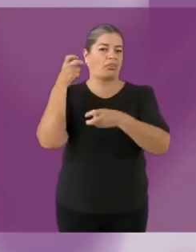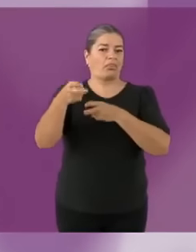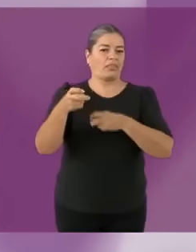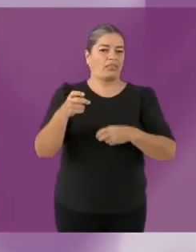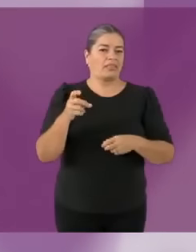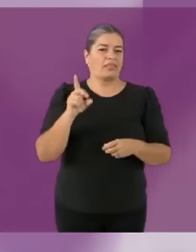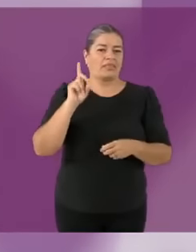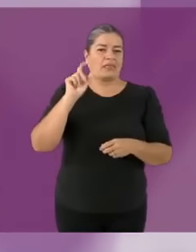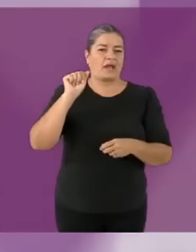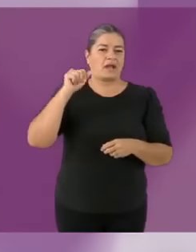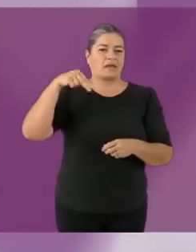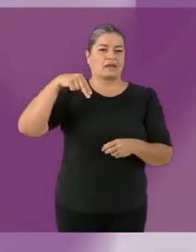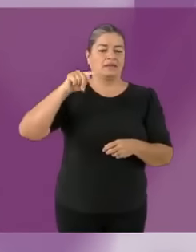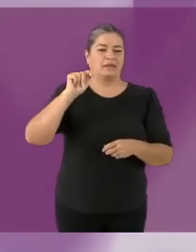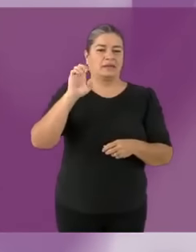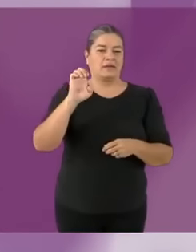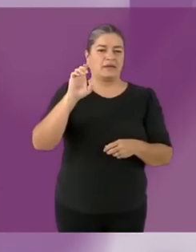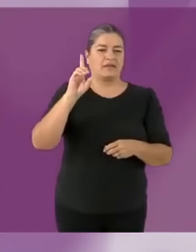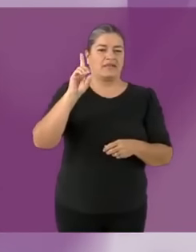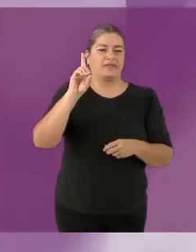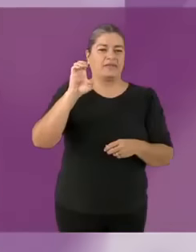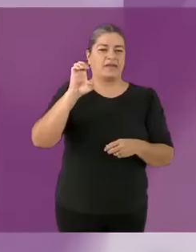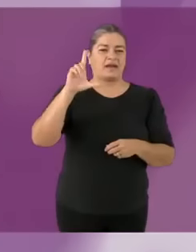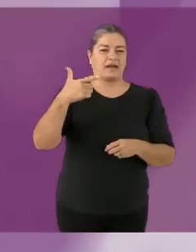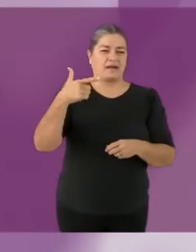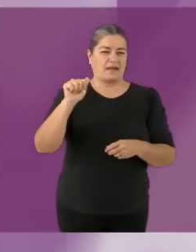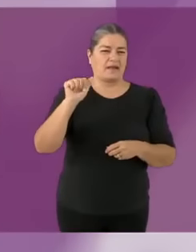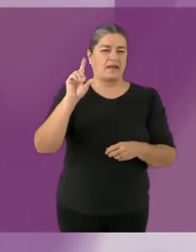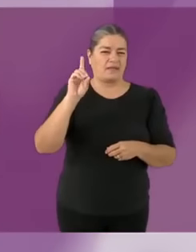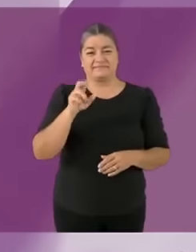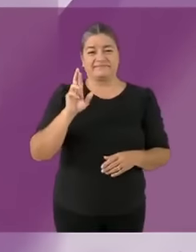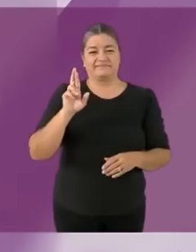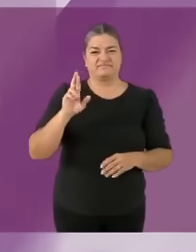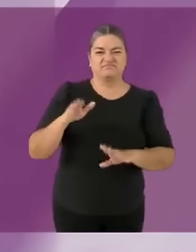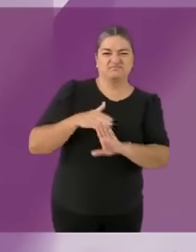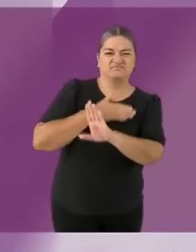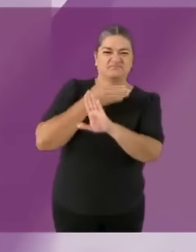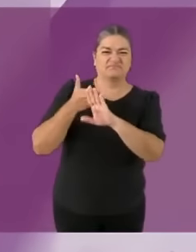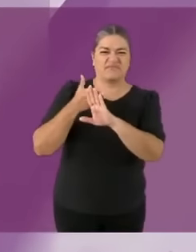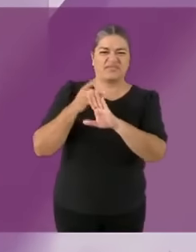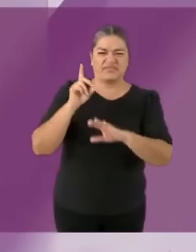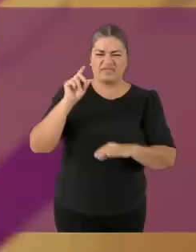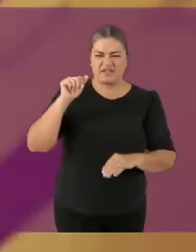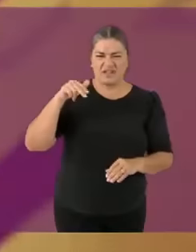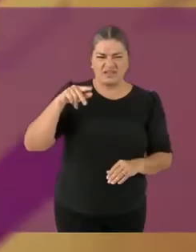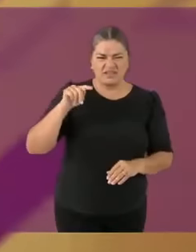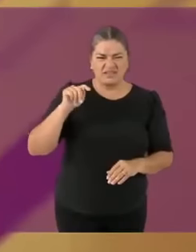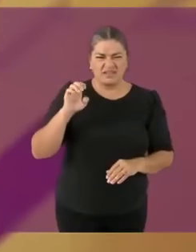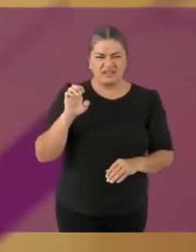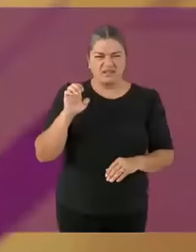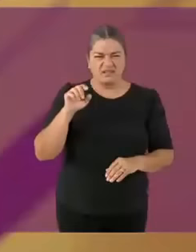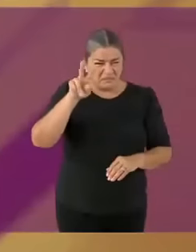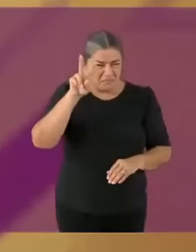Cuando hablamos de lo viejo y lo nuevo... no descalificamos memes por su edad (referencia al segundo poop del debate 2018) Como el mejor amigo de Xóchitl, Ricardito